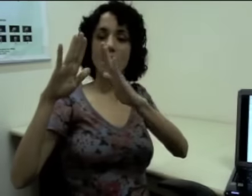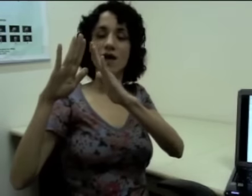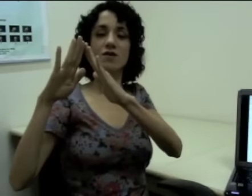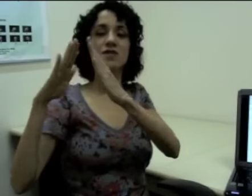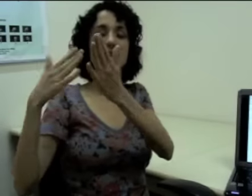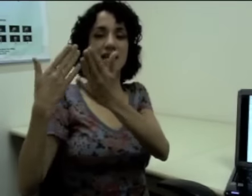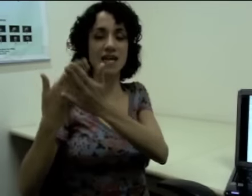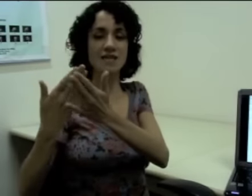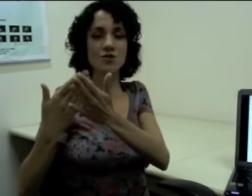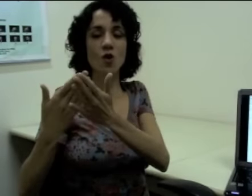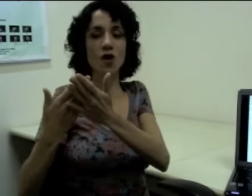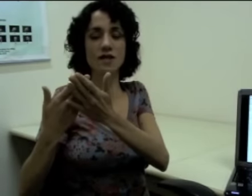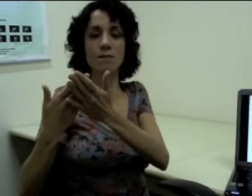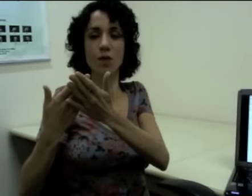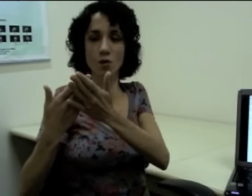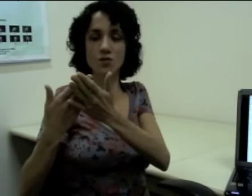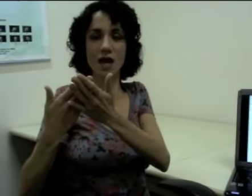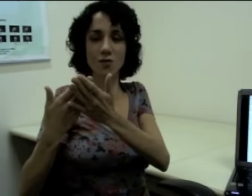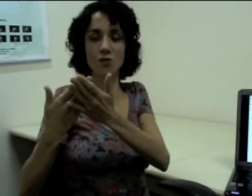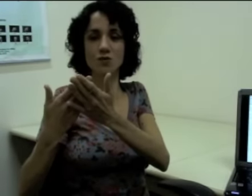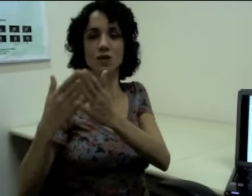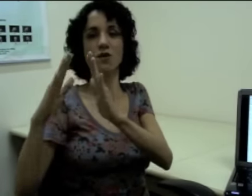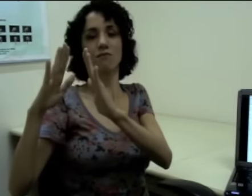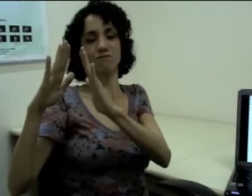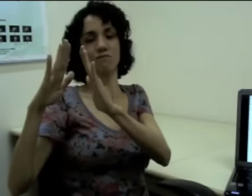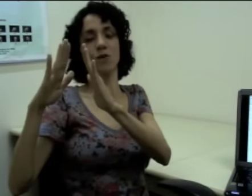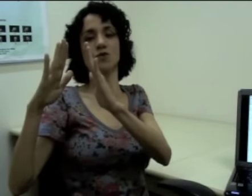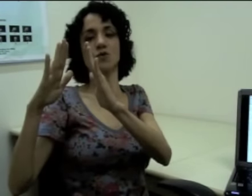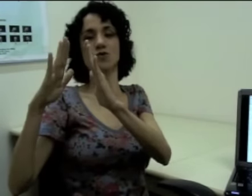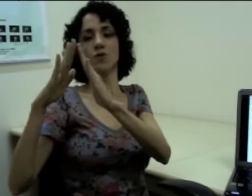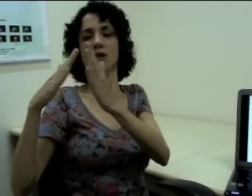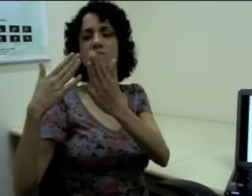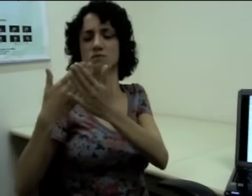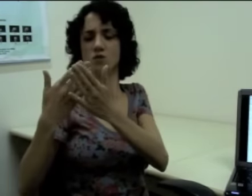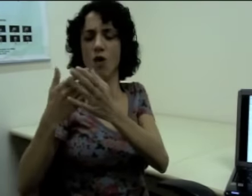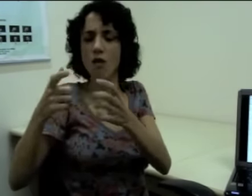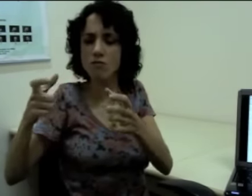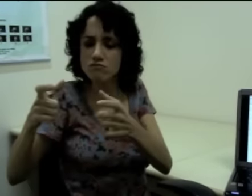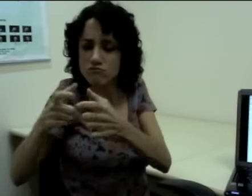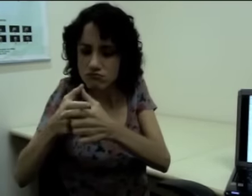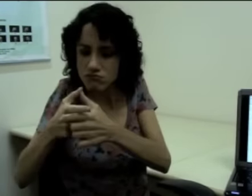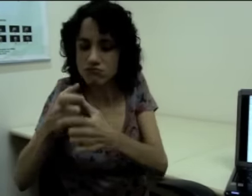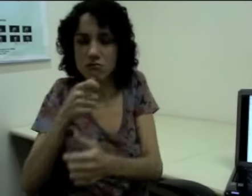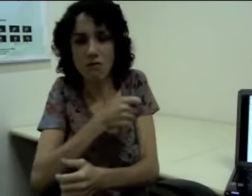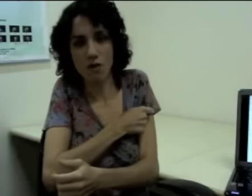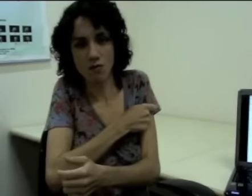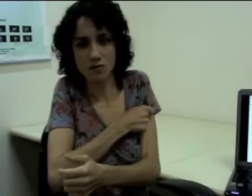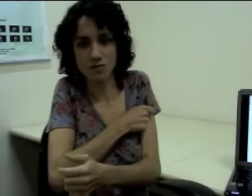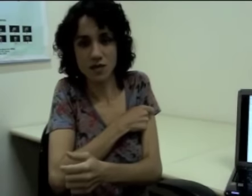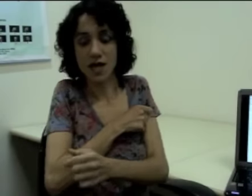Aí eu quero dizer nessa escola tem poucos alunos aí eu posso construir: (sinalização)